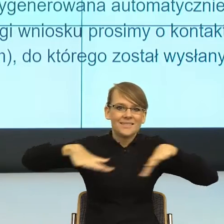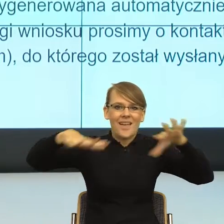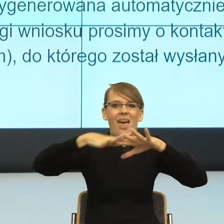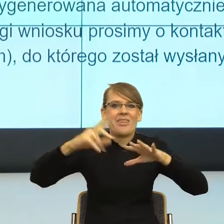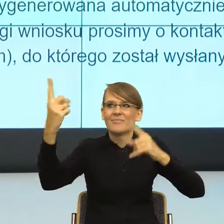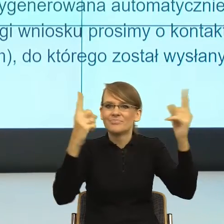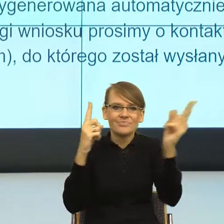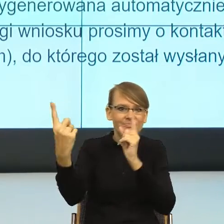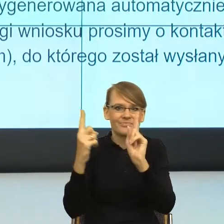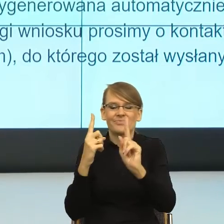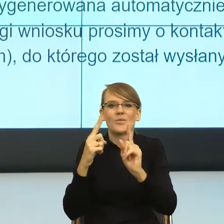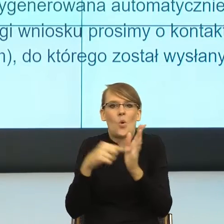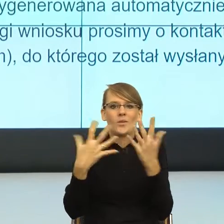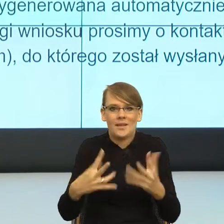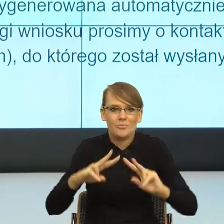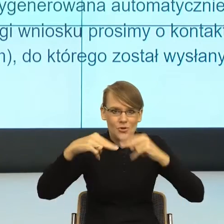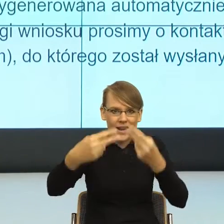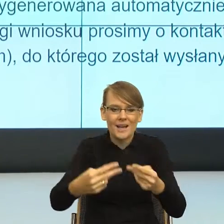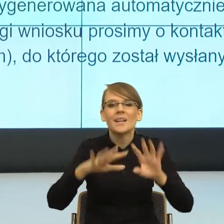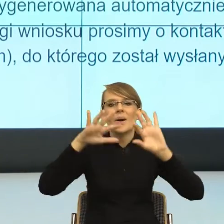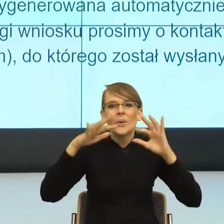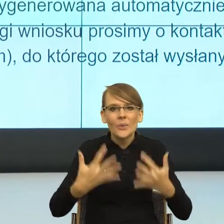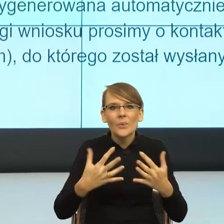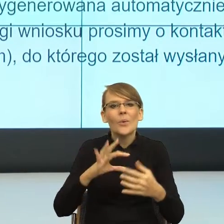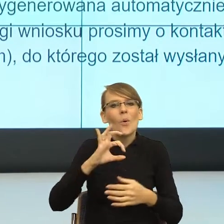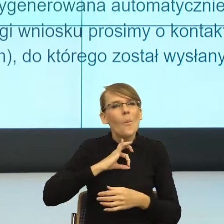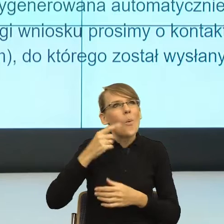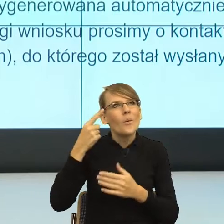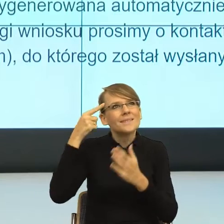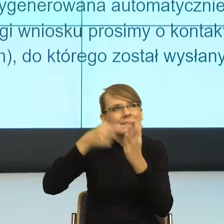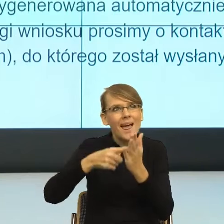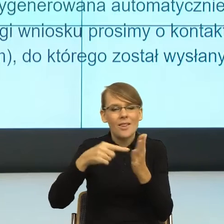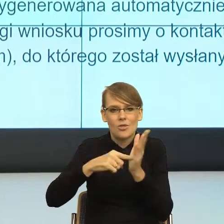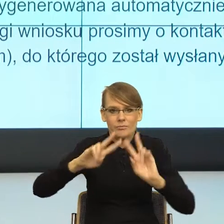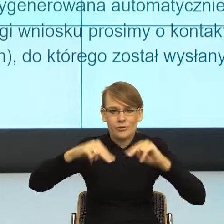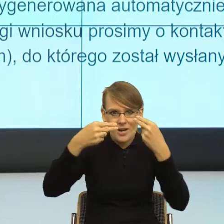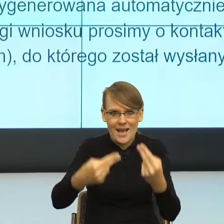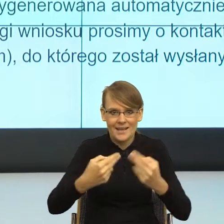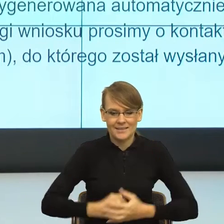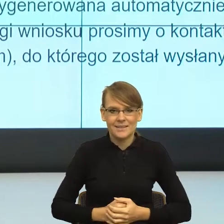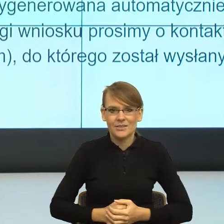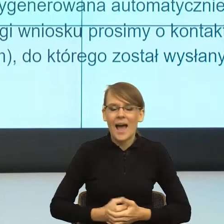ładnie moją intencję komunikacyjną. I teraz prosto oznacza: mów do mnie